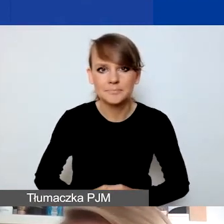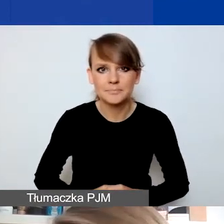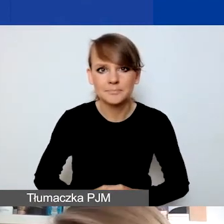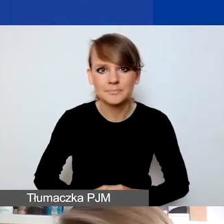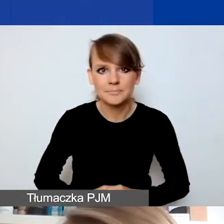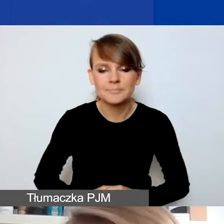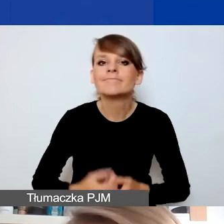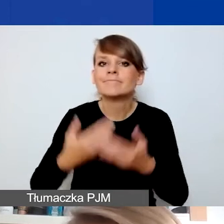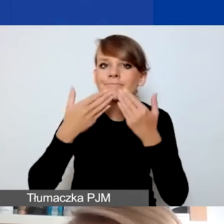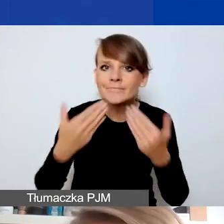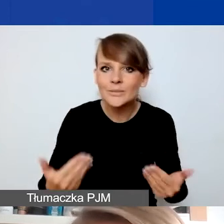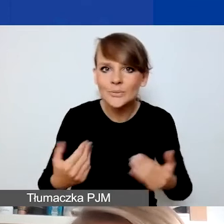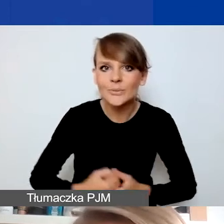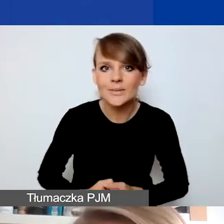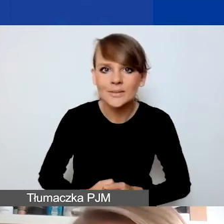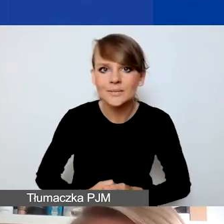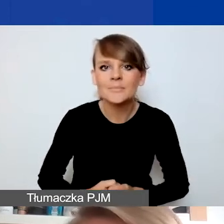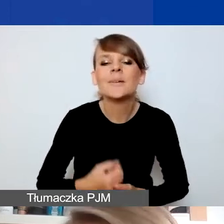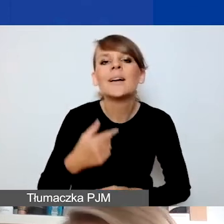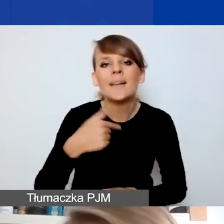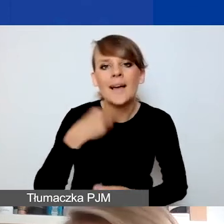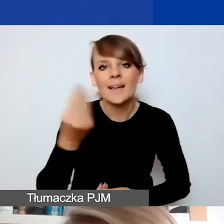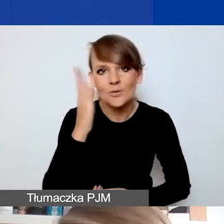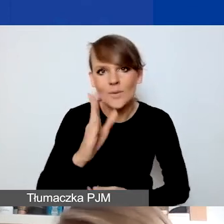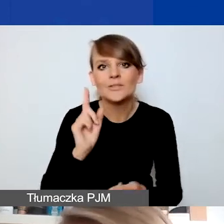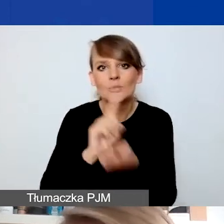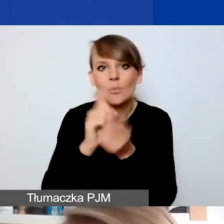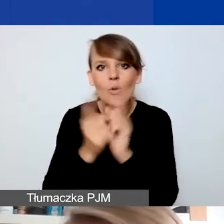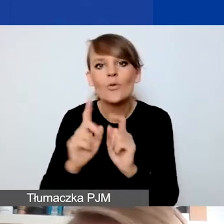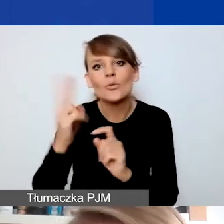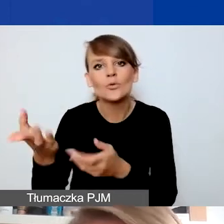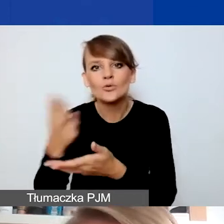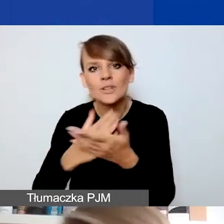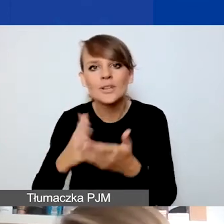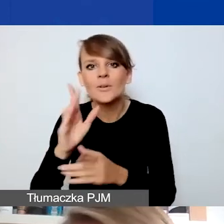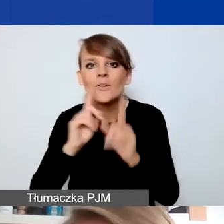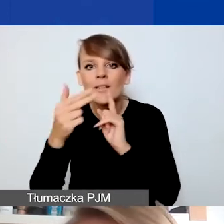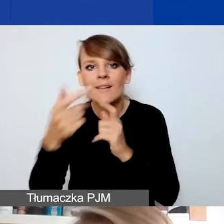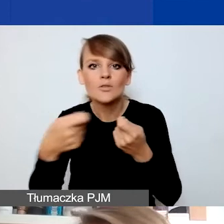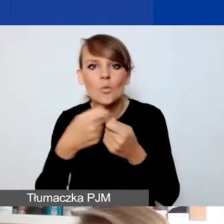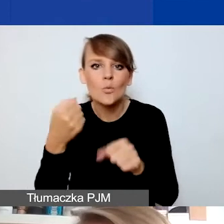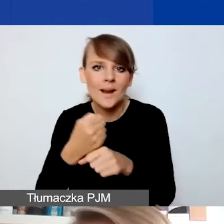Dziękuję bardzo. Ja się spotkam z państwem w drugiej części, gdy będziemy rozmawiać o współpracy międzynarodowej,